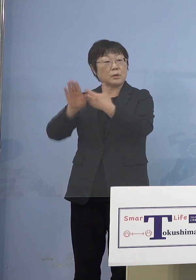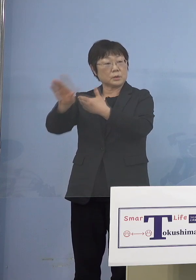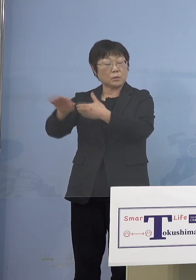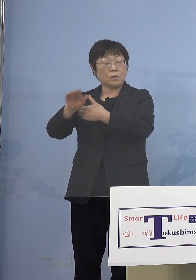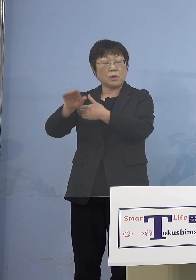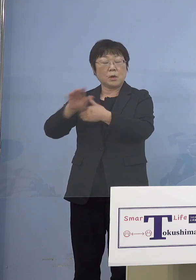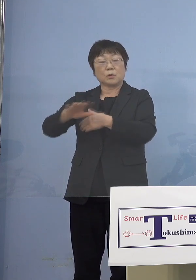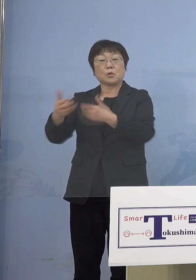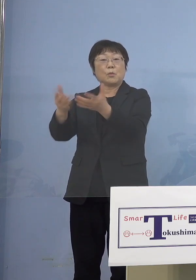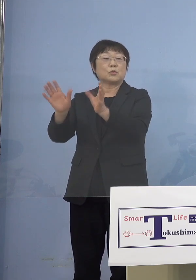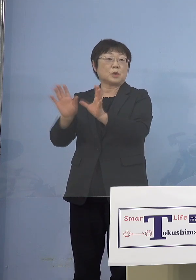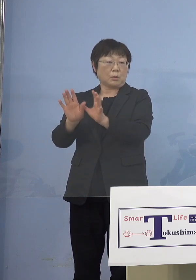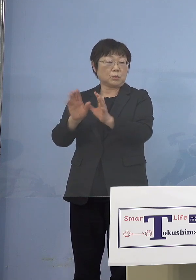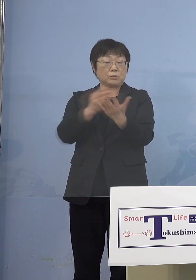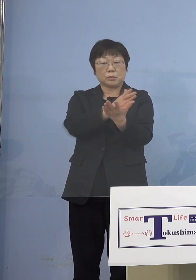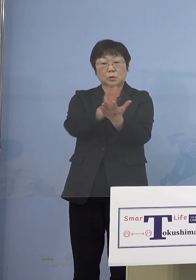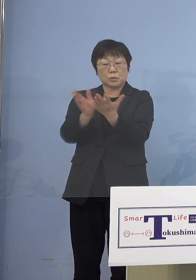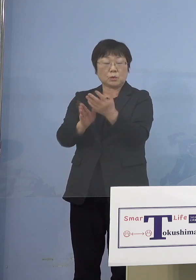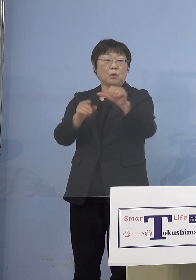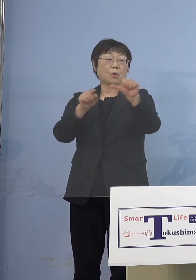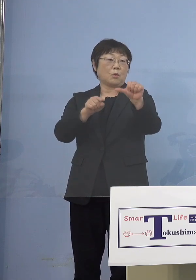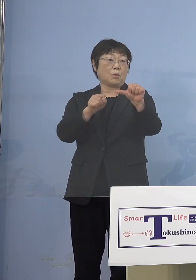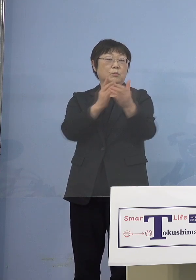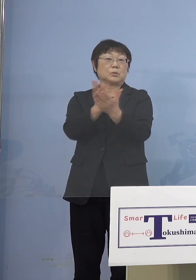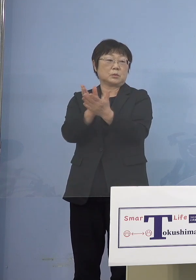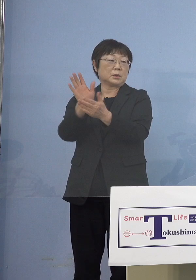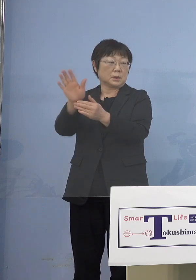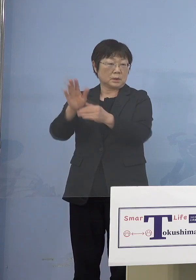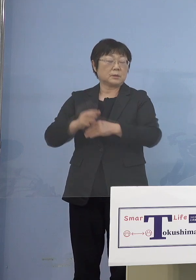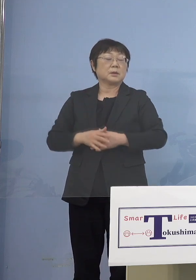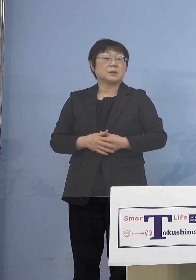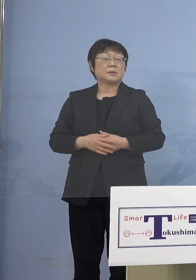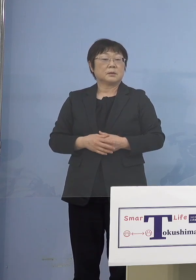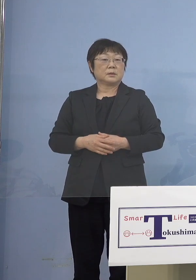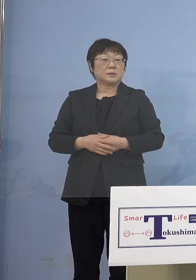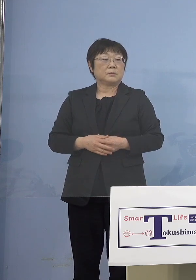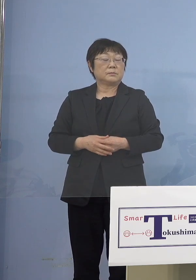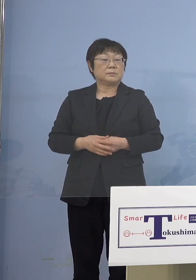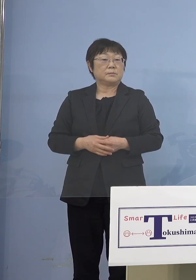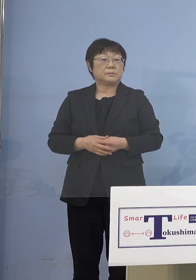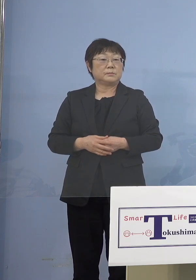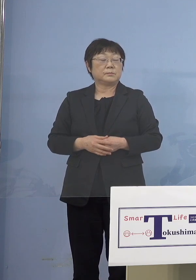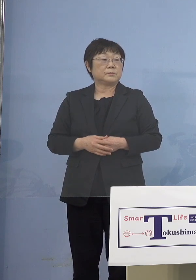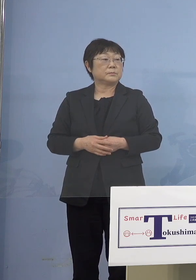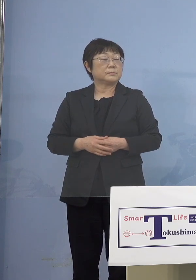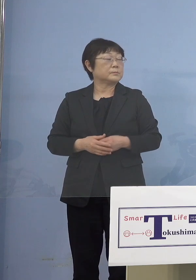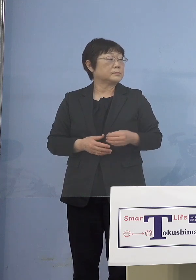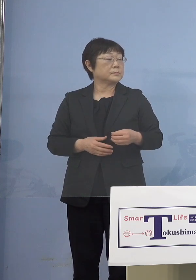大体大きく分けると この5類型ということになります （朝日新聞社） （放課後）児童クラブも